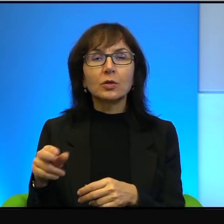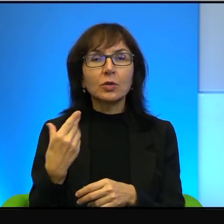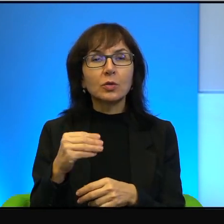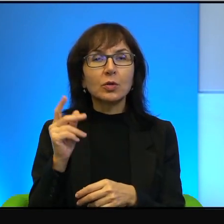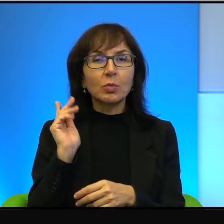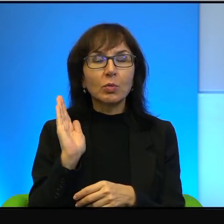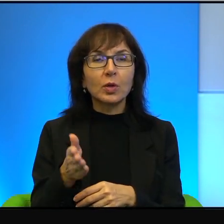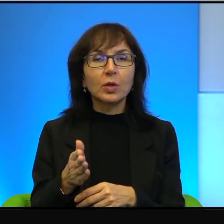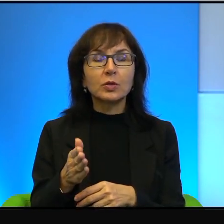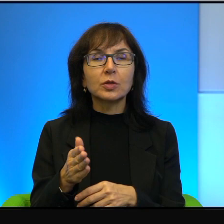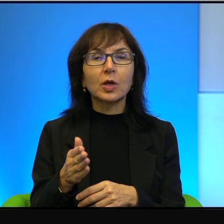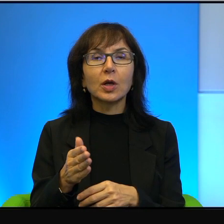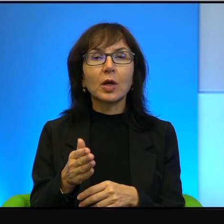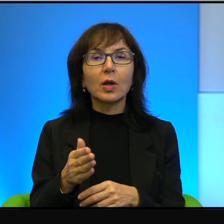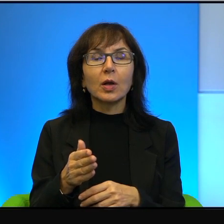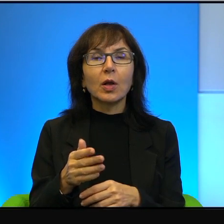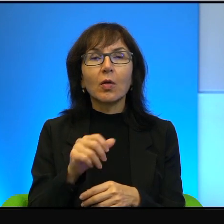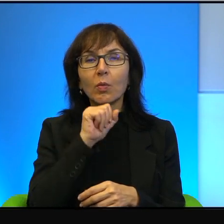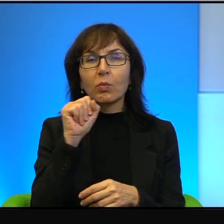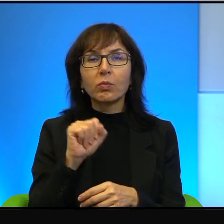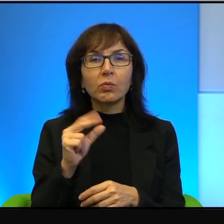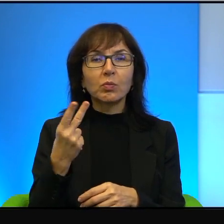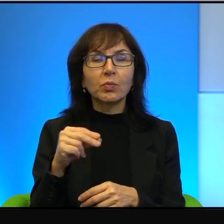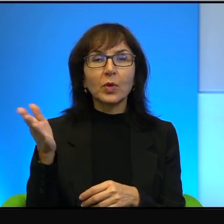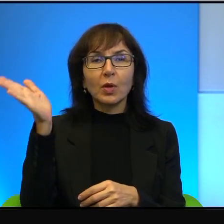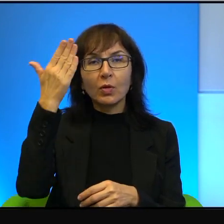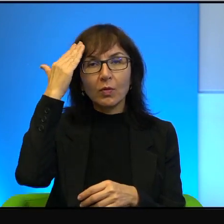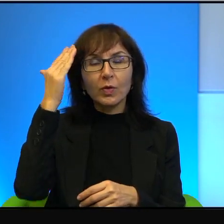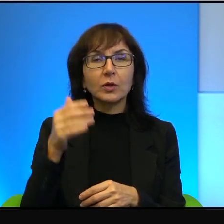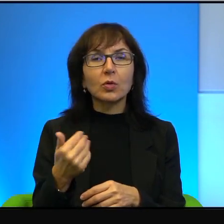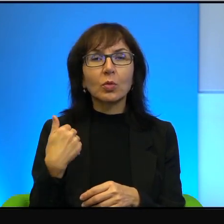Pies z kulawą nogą by się nie dowiedział, bo to była informacja dnia w telewizj